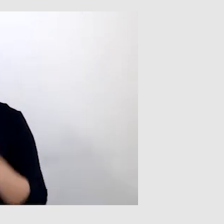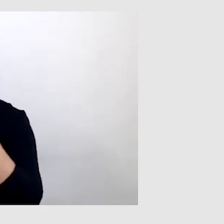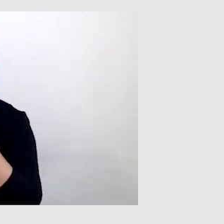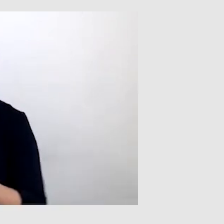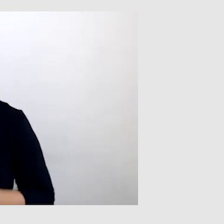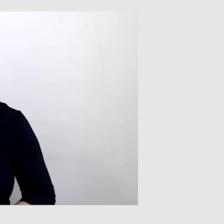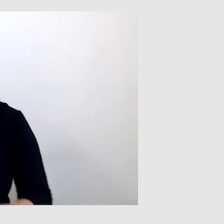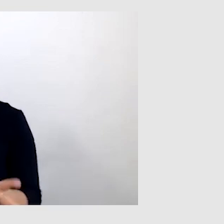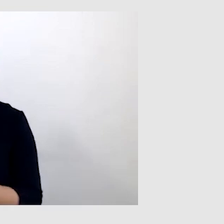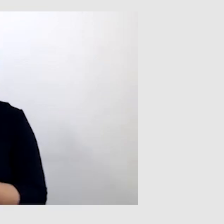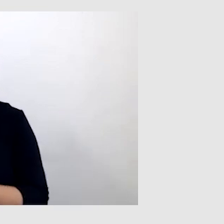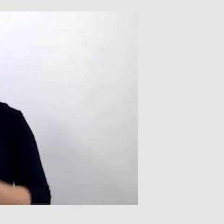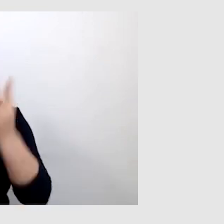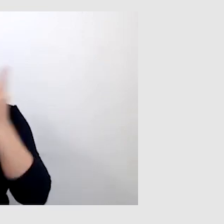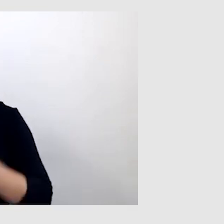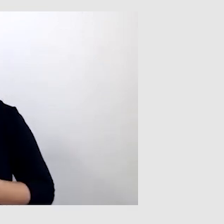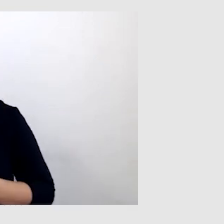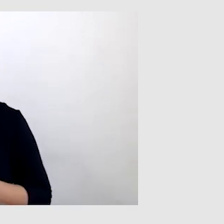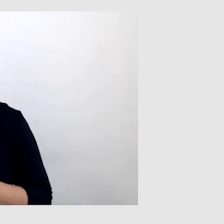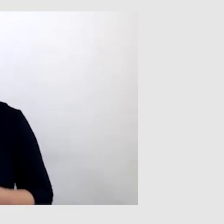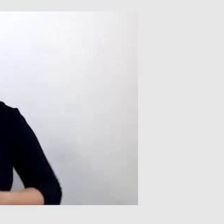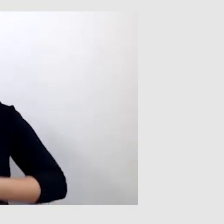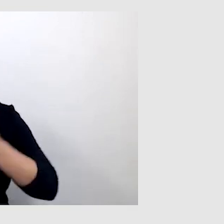Podsumowując, czytasz z ust, korzystasz z napisów,